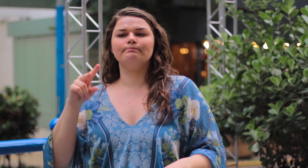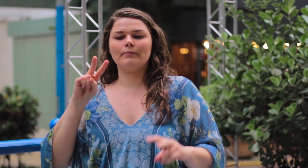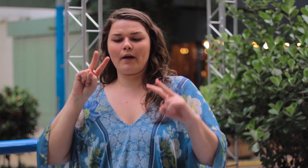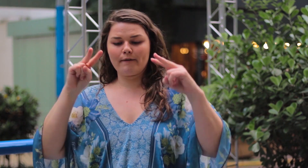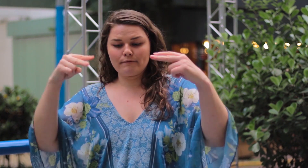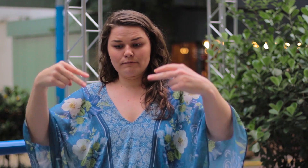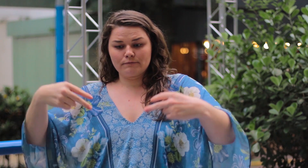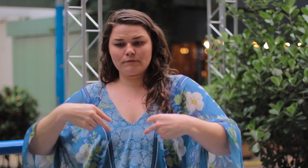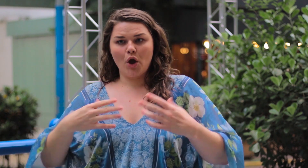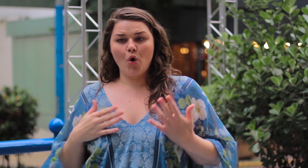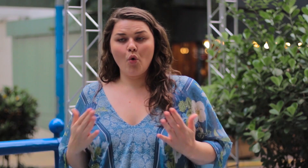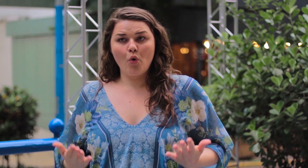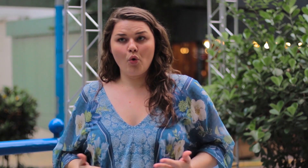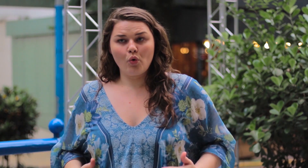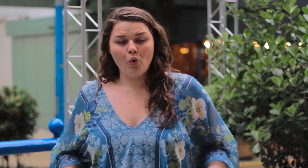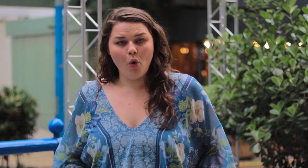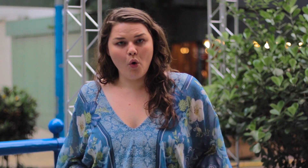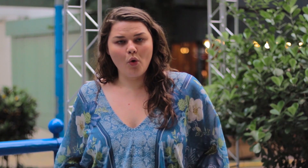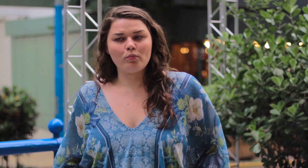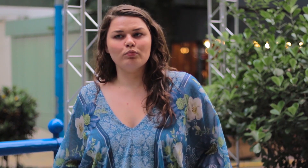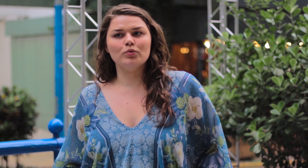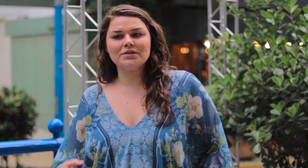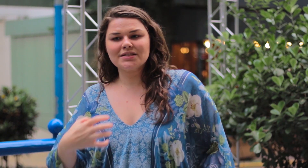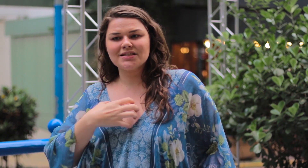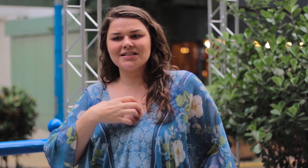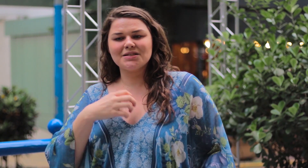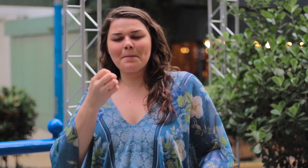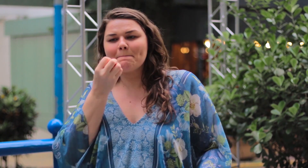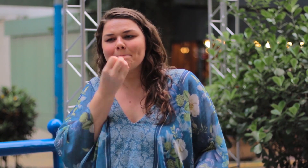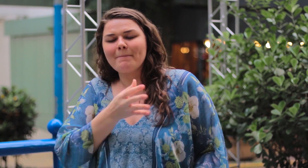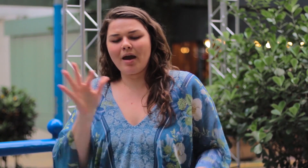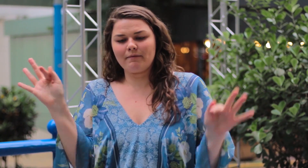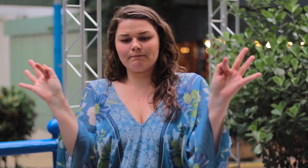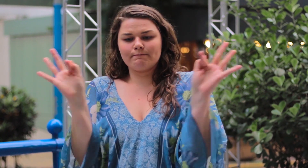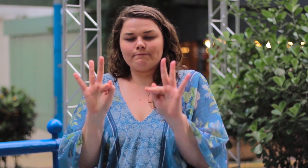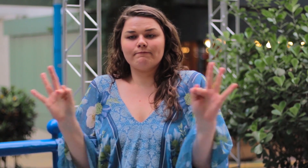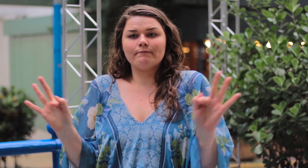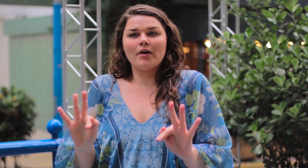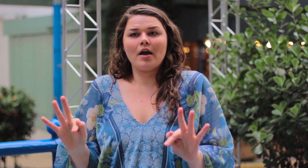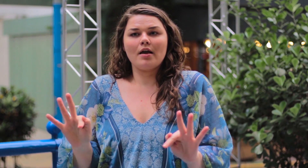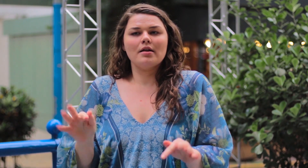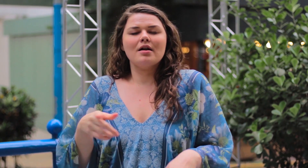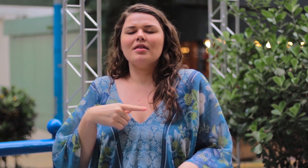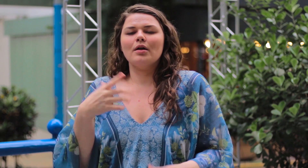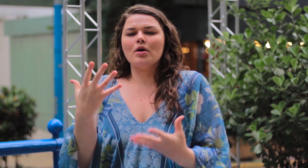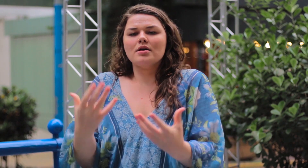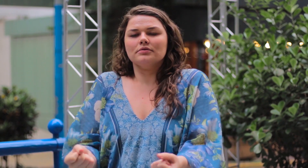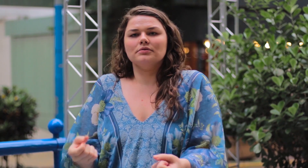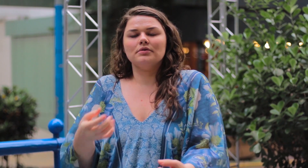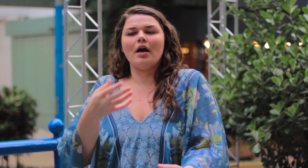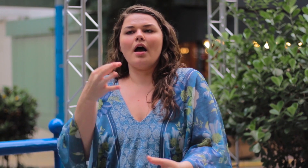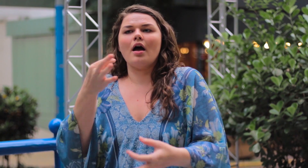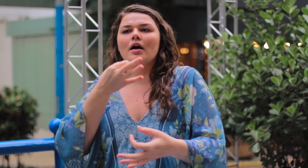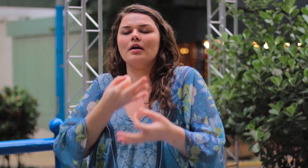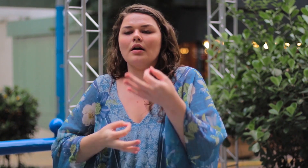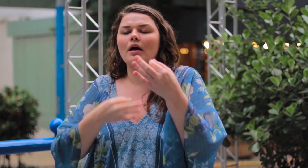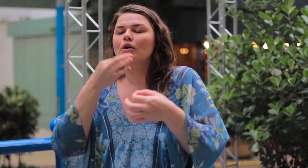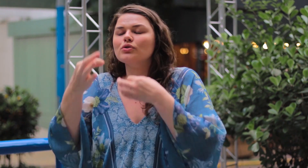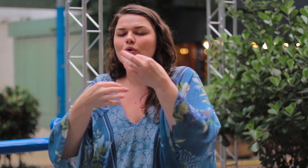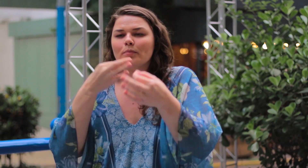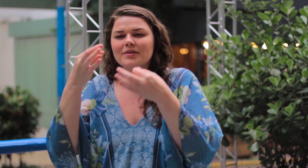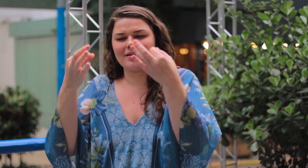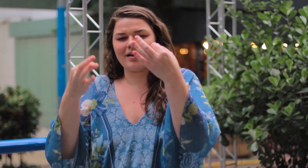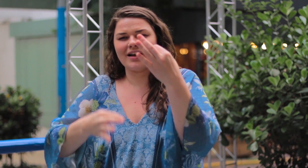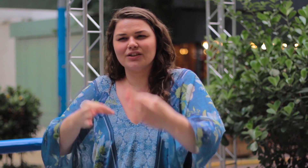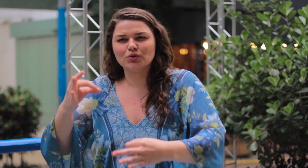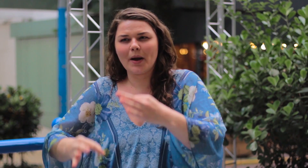Quero que vejam o seu corpo e se sintam bem e felizes. Não aceitem criticas ou julgamentos negativos,